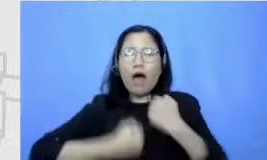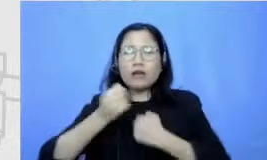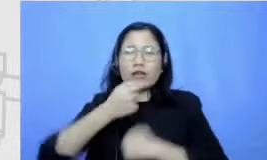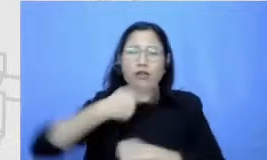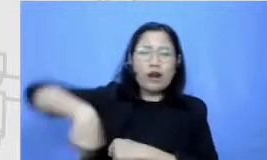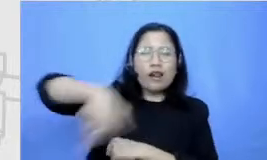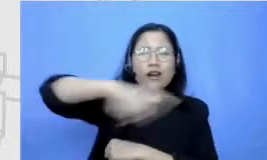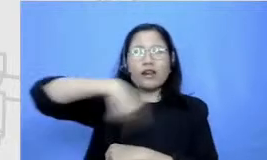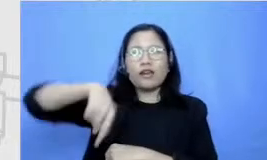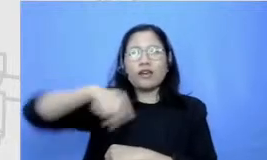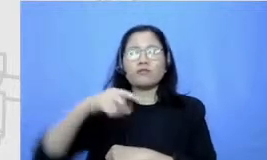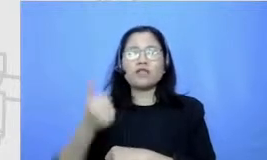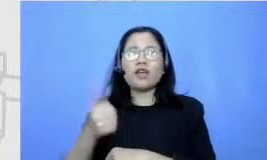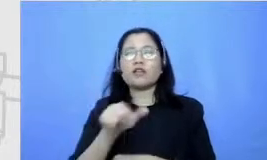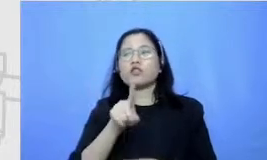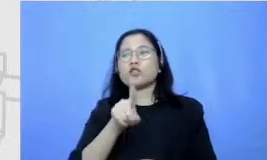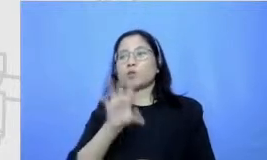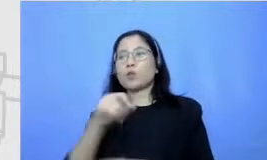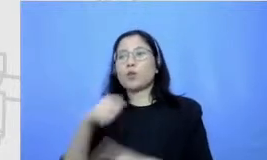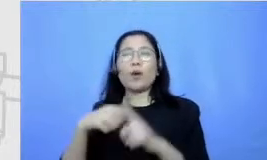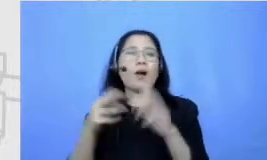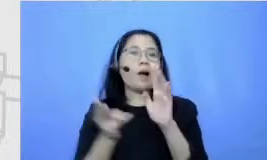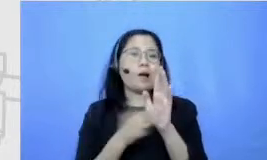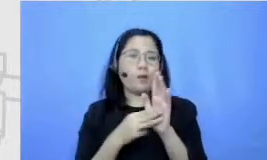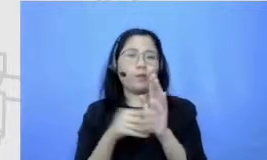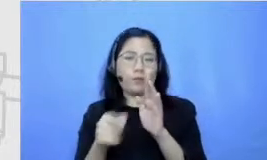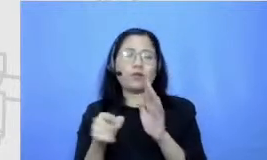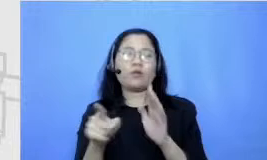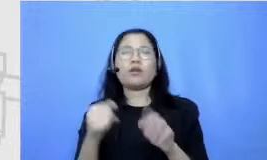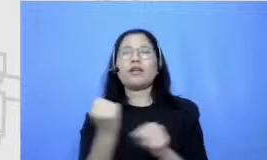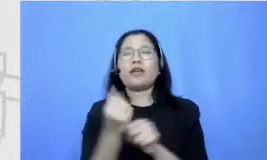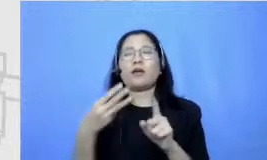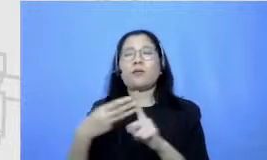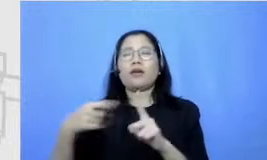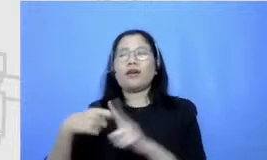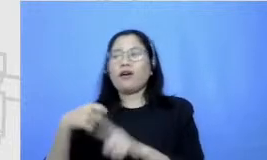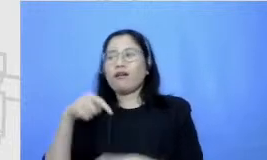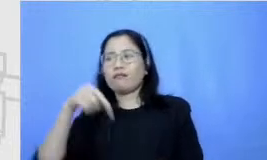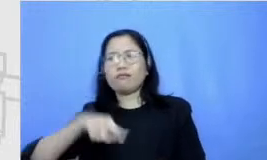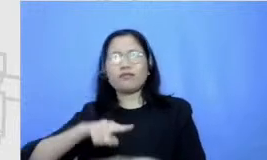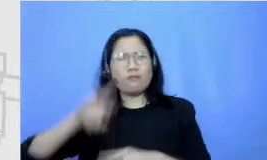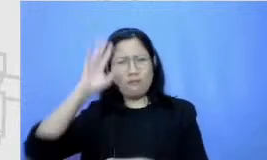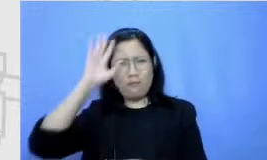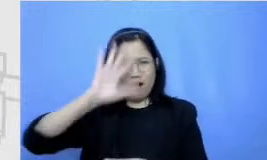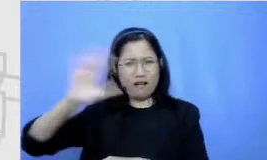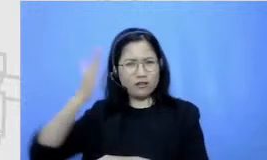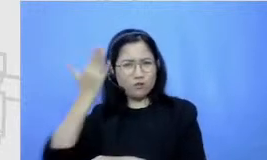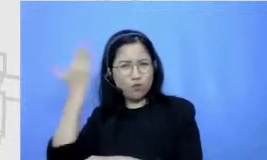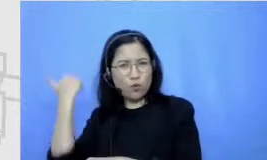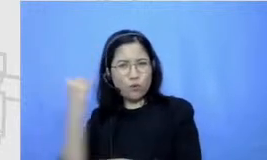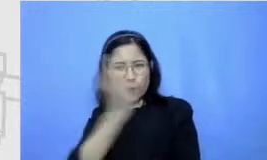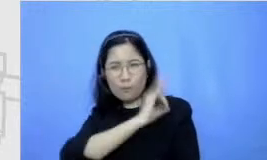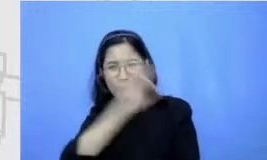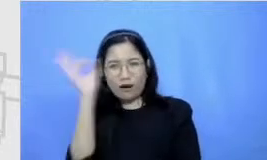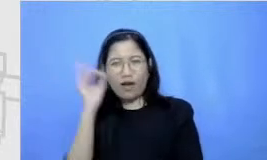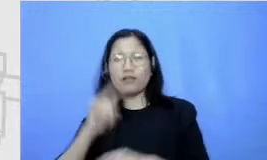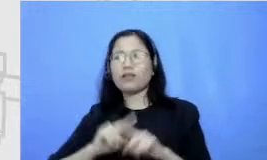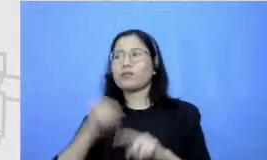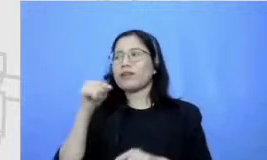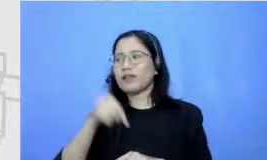tak pernah kebayang tapi itu sesuatu yang yang apa namanya ah Aku berusaha teknologi tajam Mbak